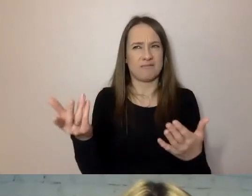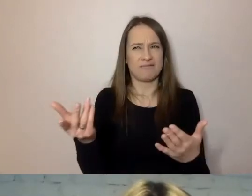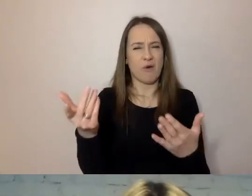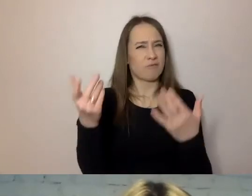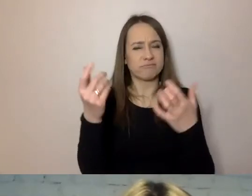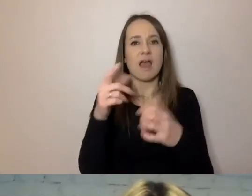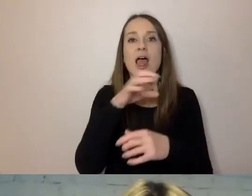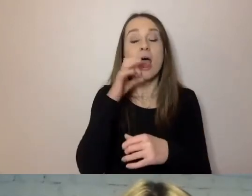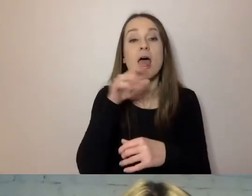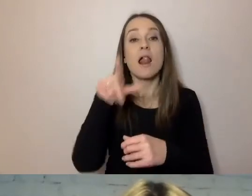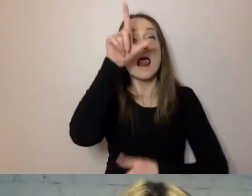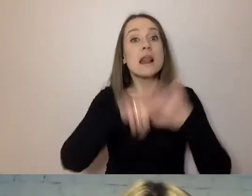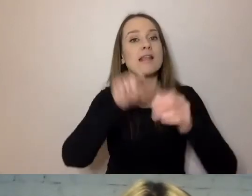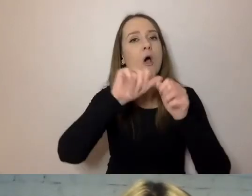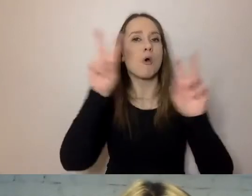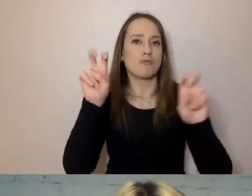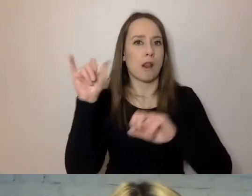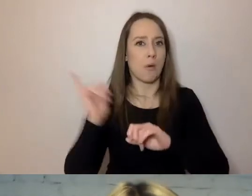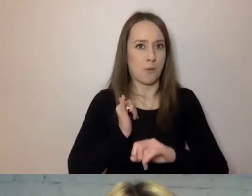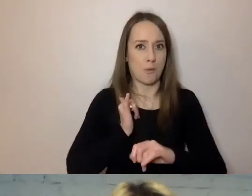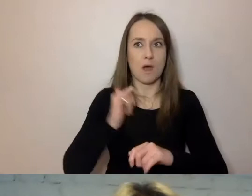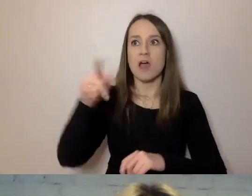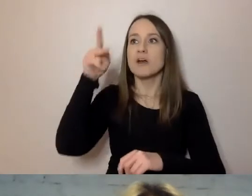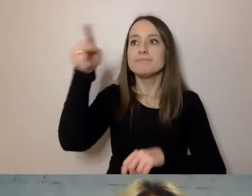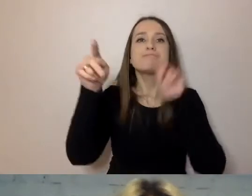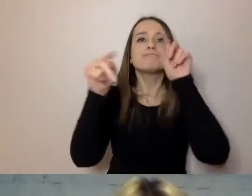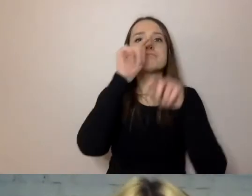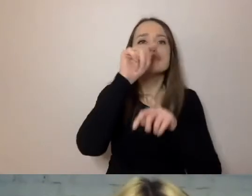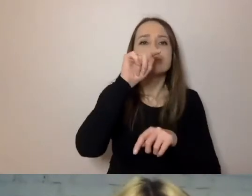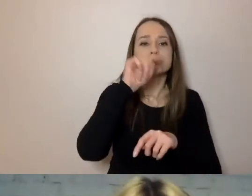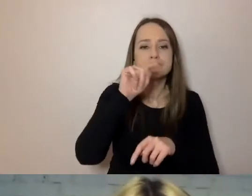Będzie mógł sobie wziąć nasze pismo i skreślać: